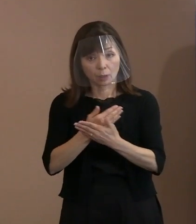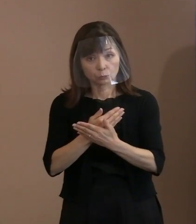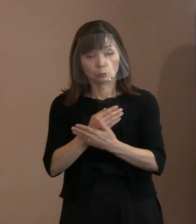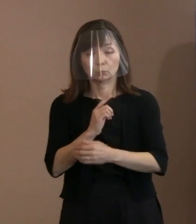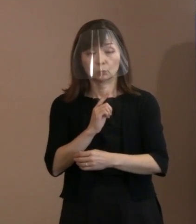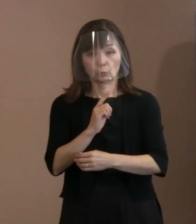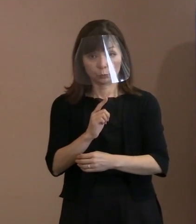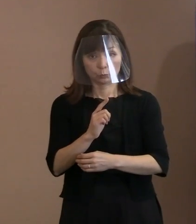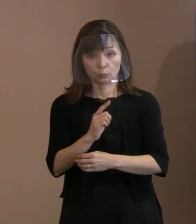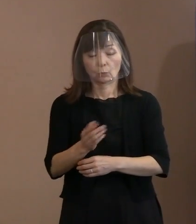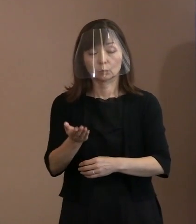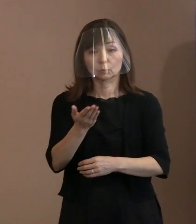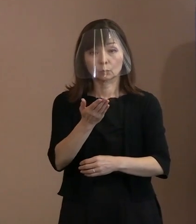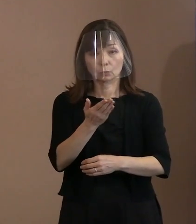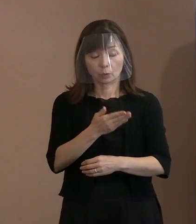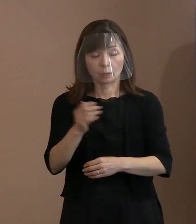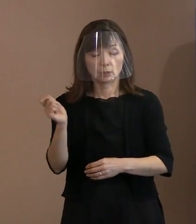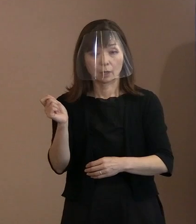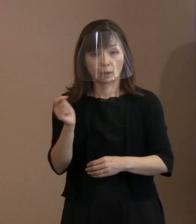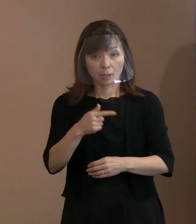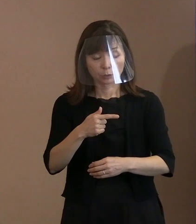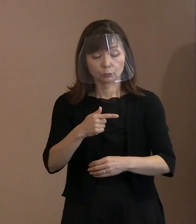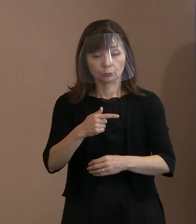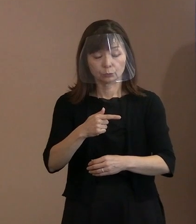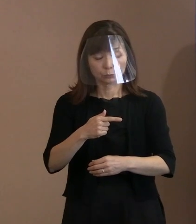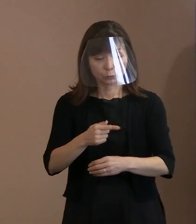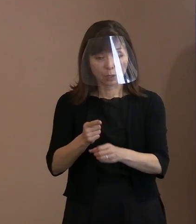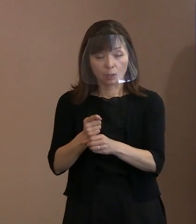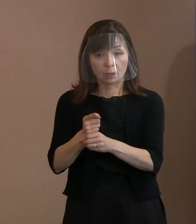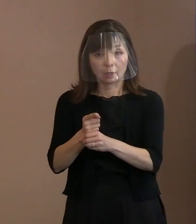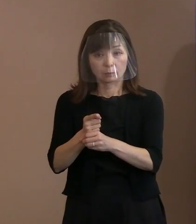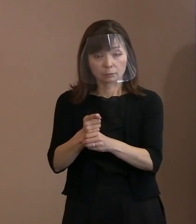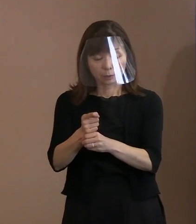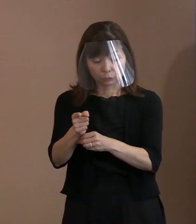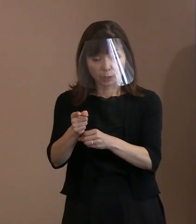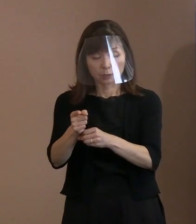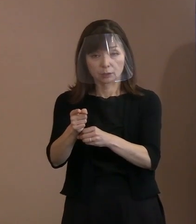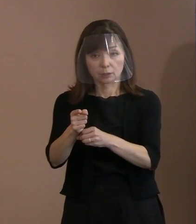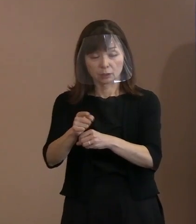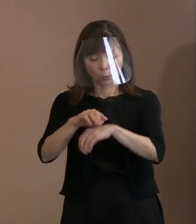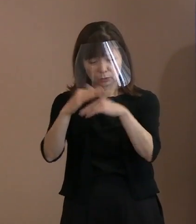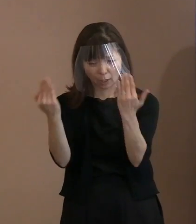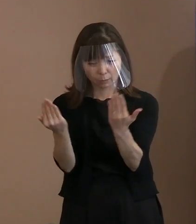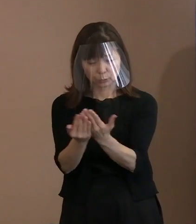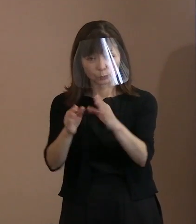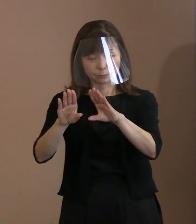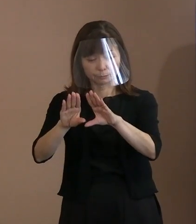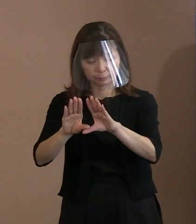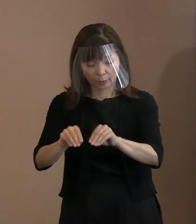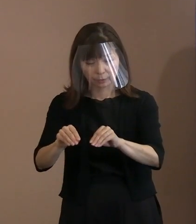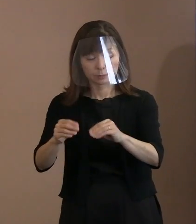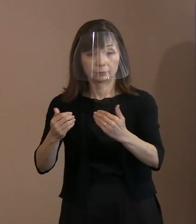一刻も早く全ての核のボタンを 無用のものにしなくてはならないと